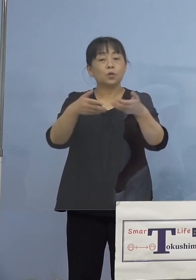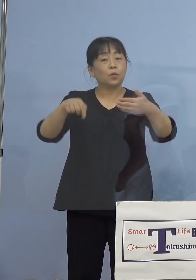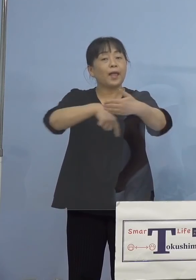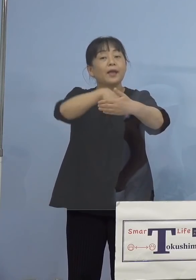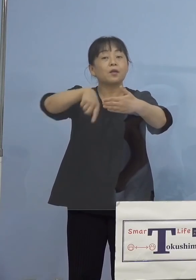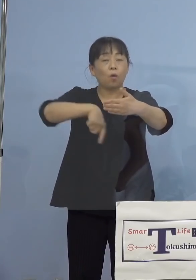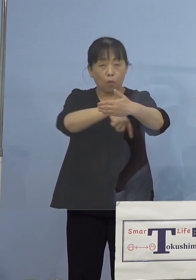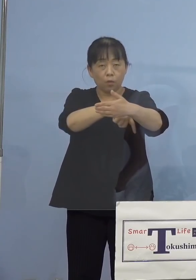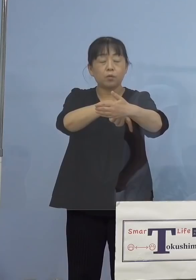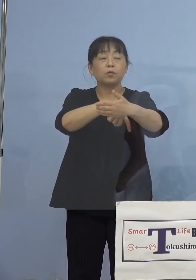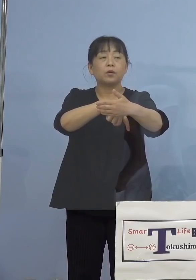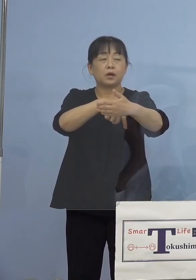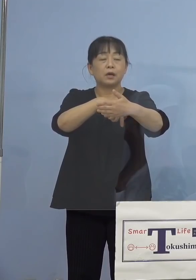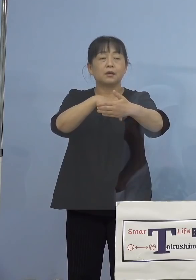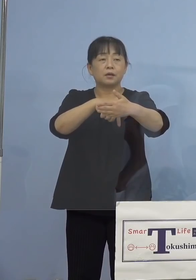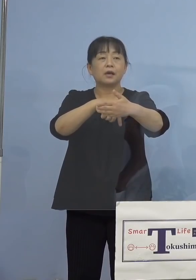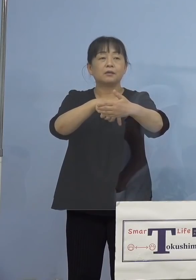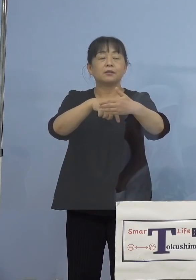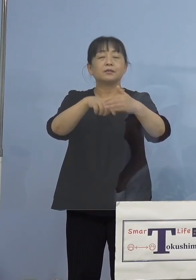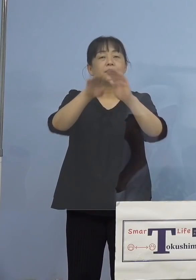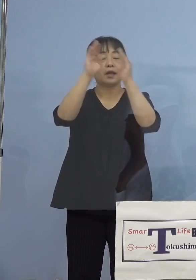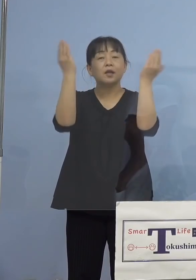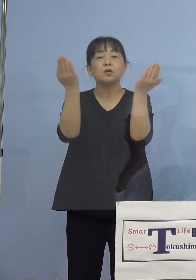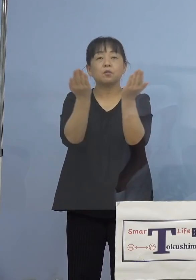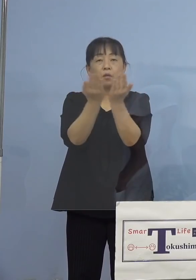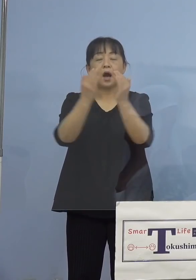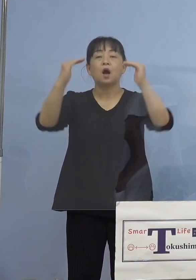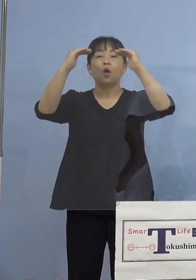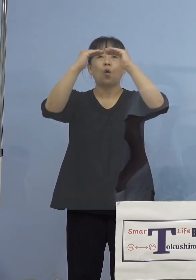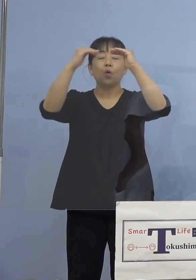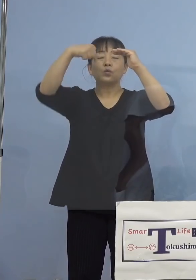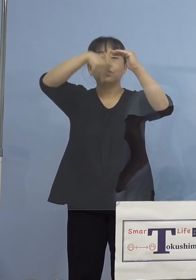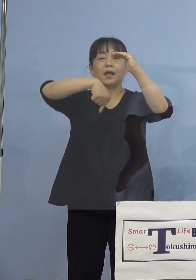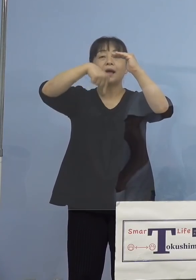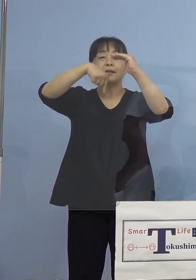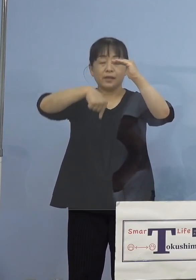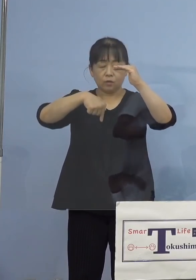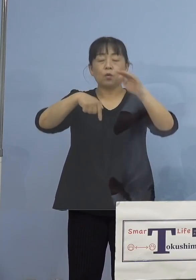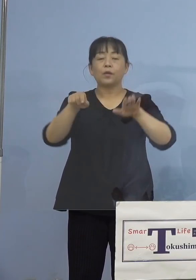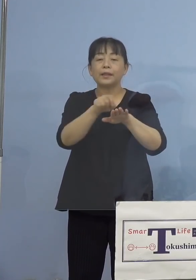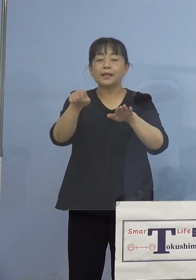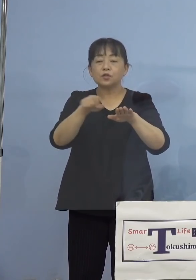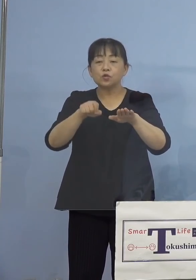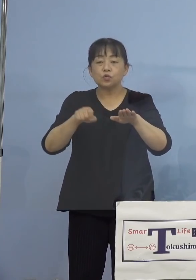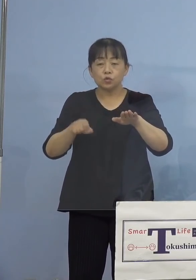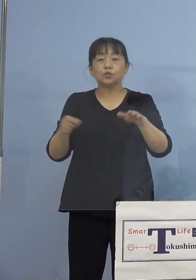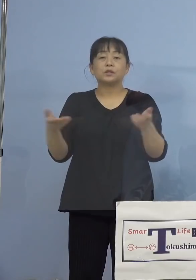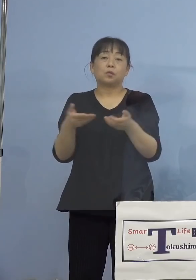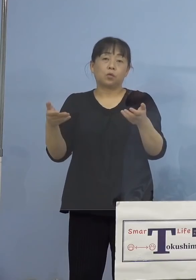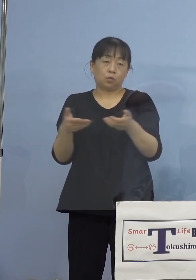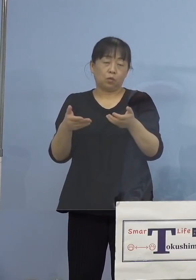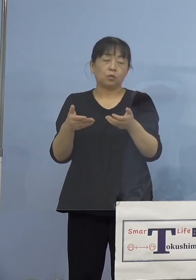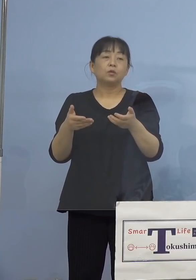ですね、その方々、皆主に屋内においての デスクワーク、あるいは作業、これを